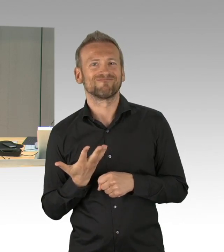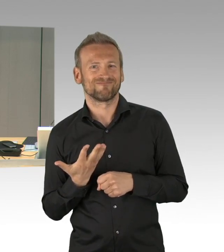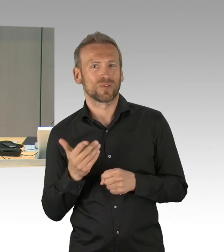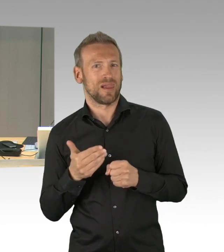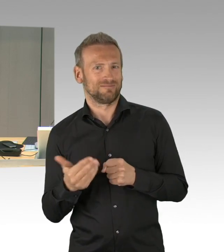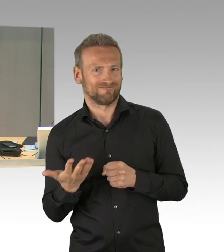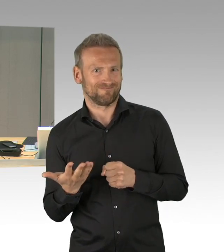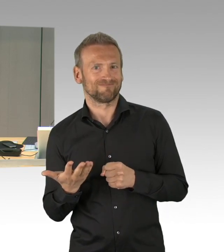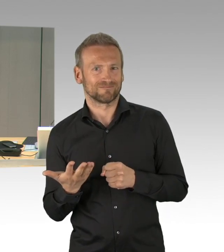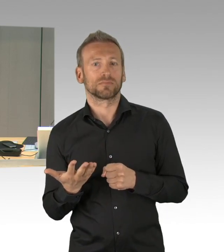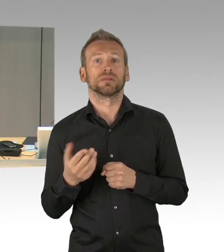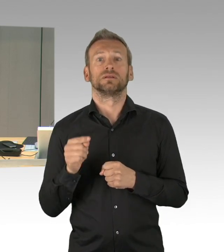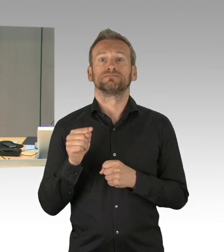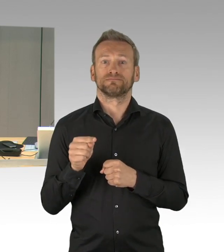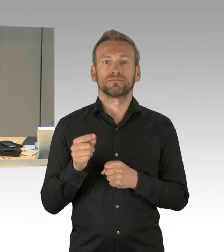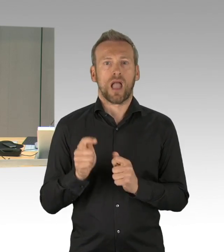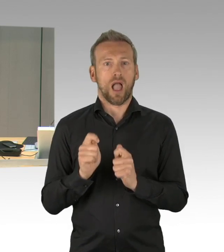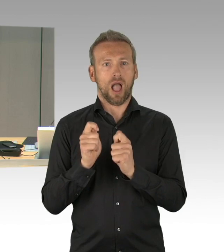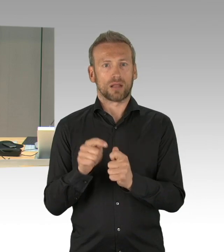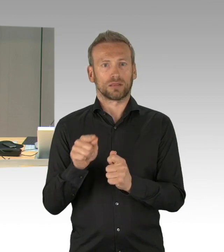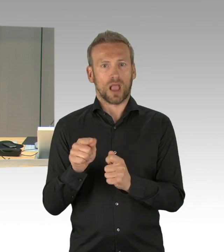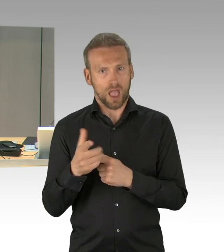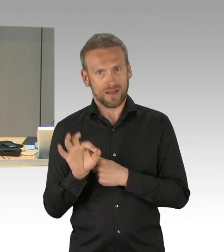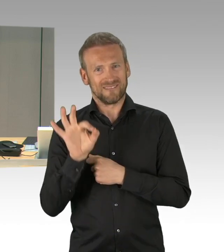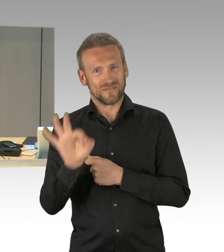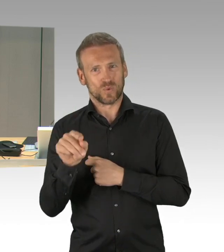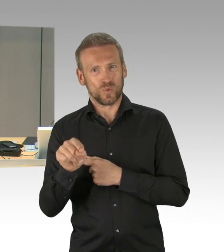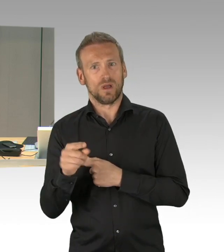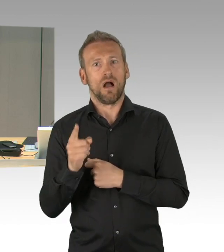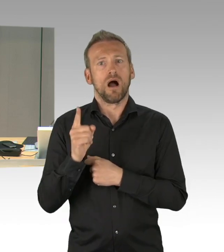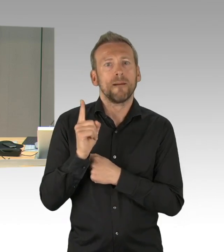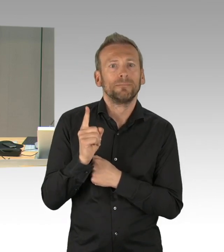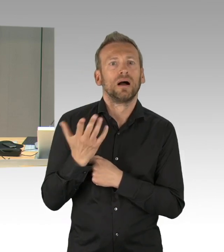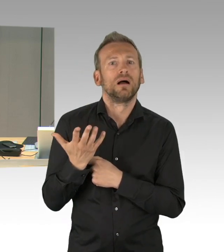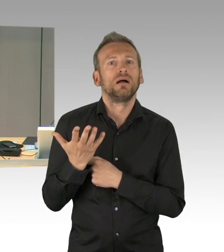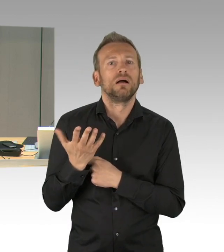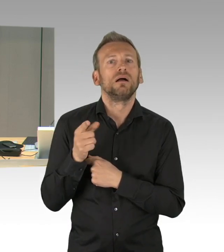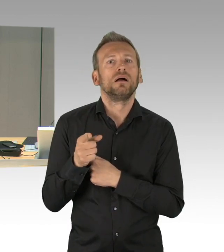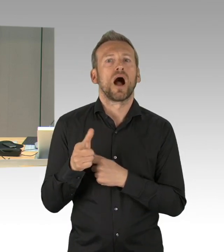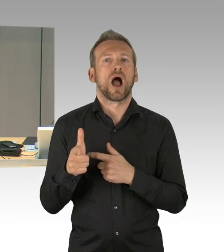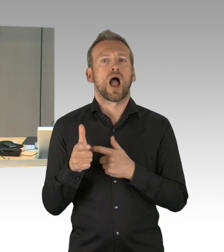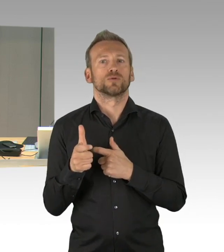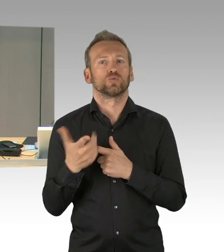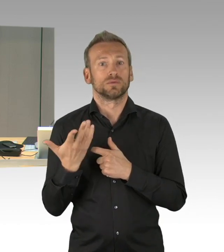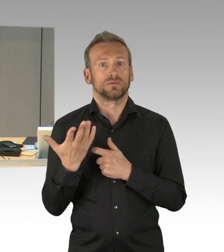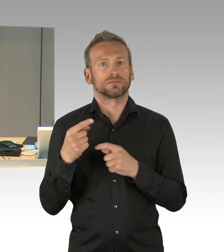zur Aufnahme dieses Tagesordnungspunktes Rechtsverordnung des Senats unter 37b) seine Zustimmung geben möchte,